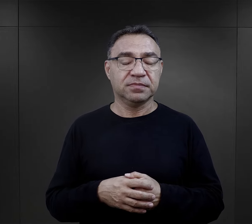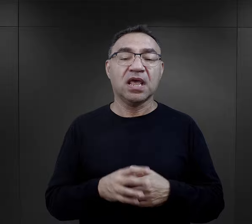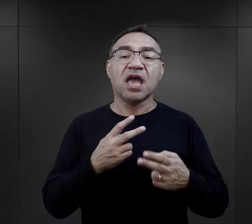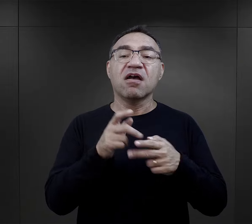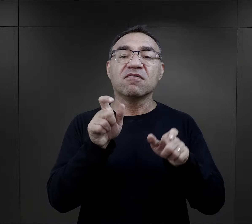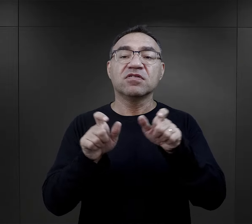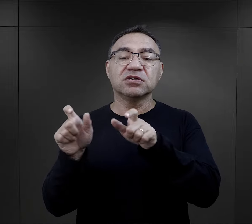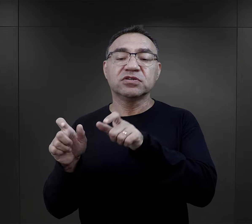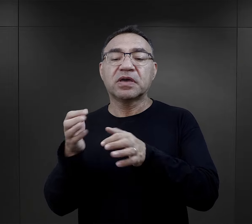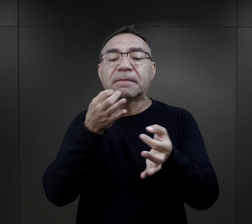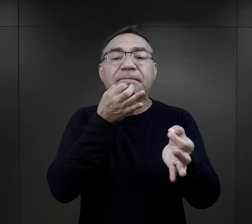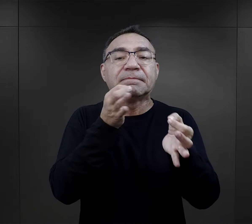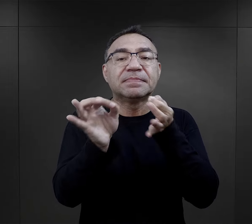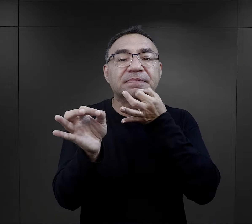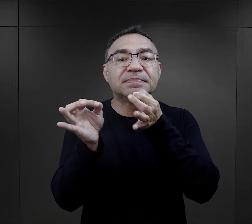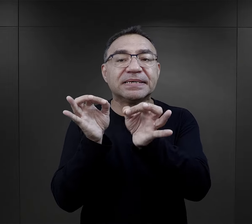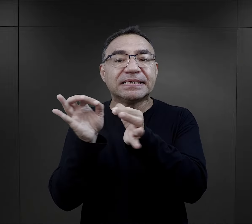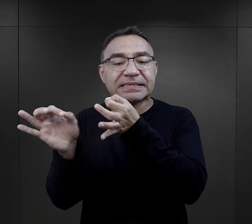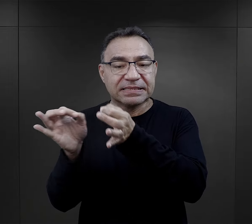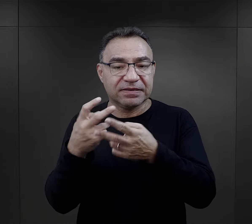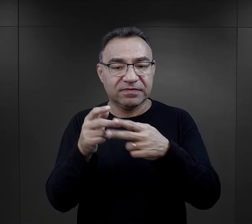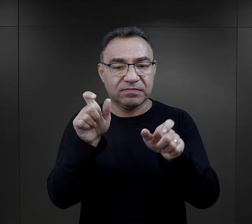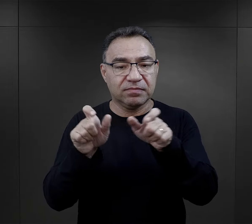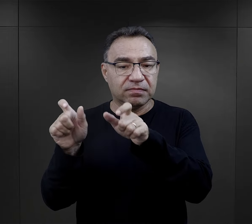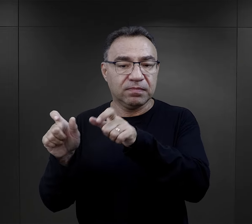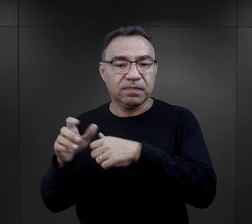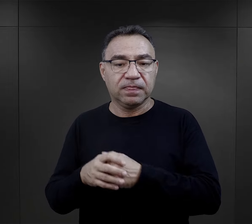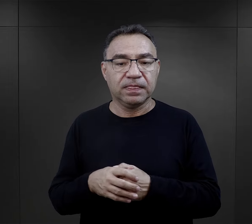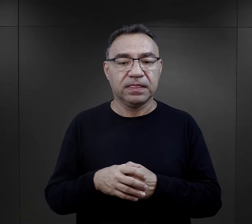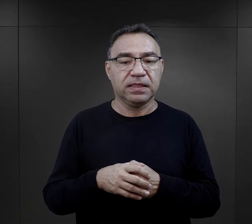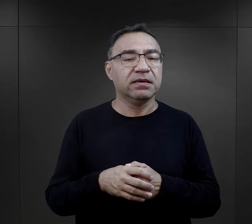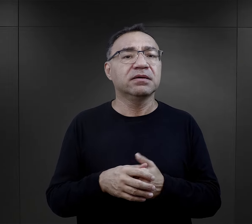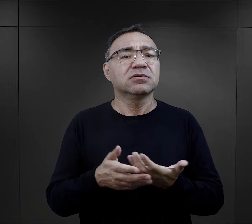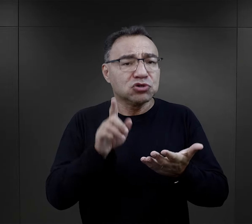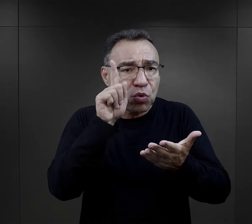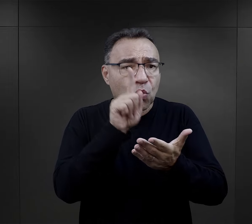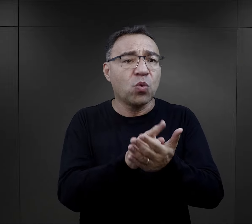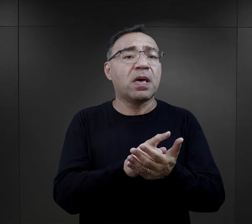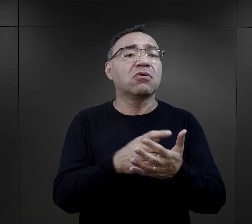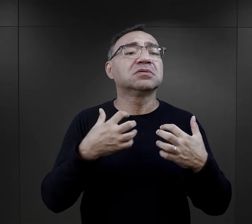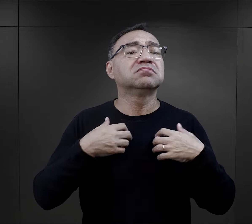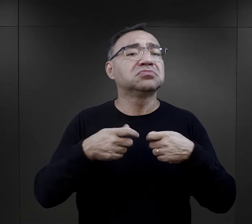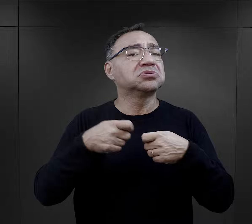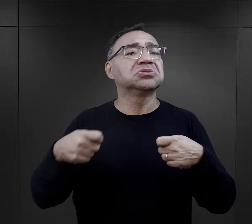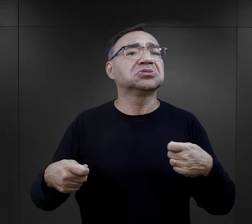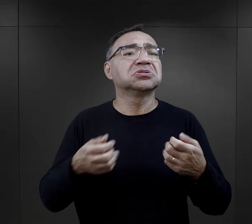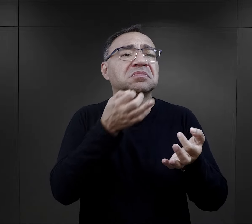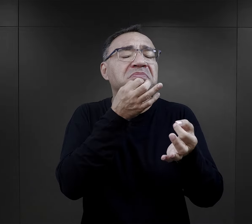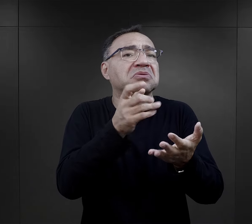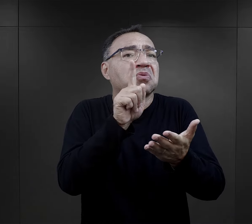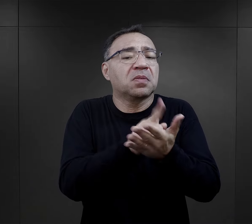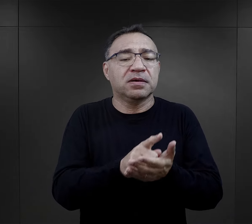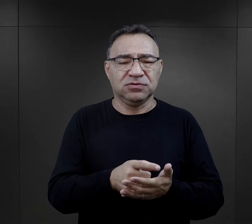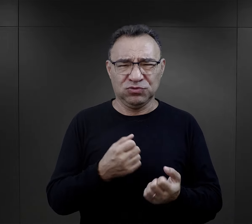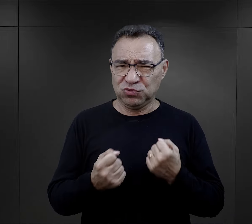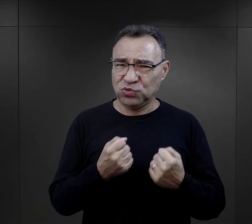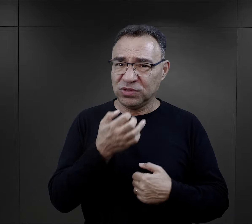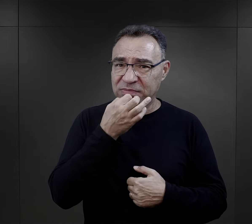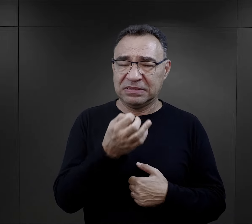Bardzo często więźniowie byli pytani o to, co wpłynęło ich zdaniem na to, że przeżyli.